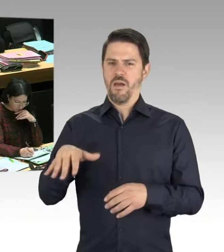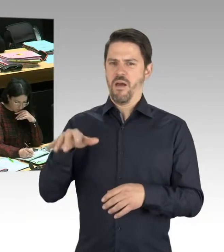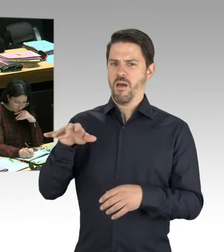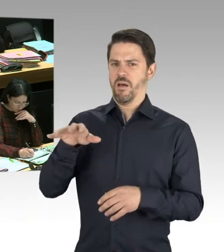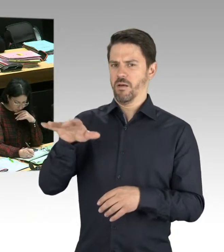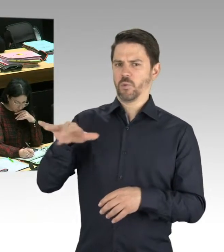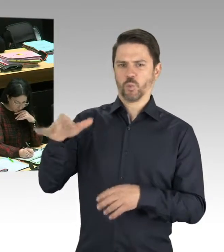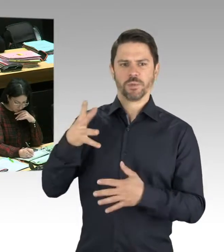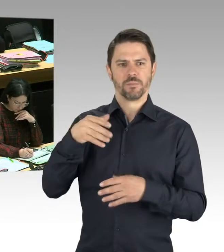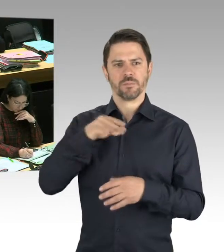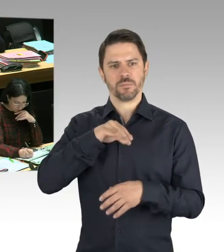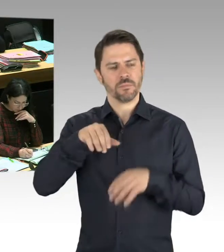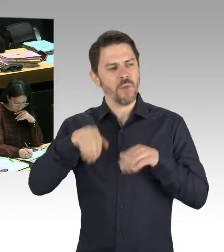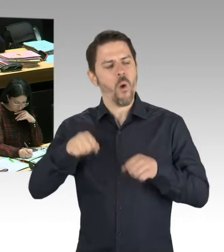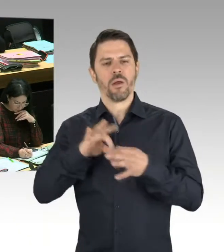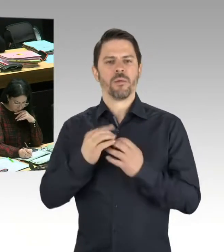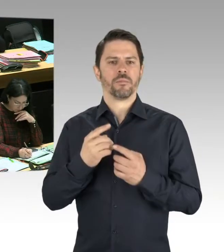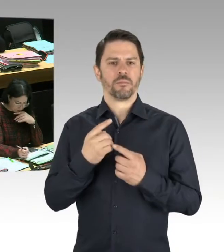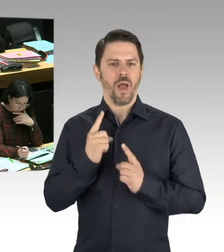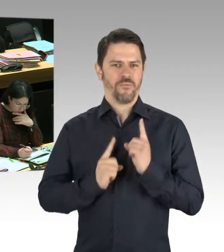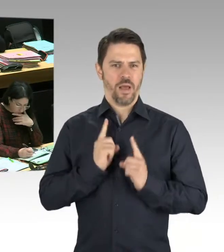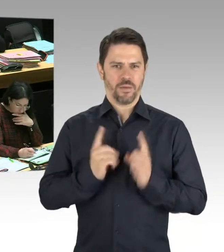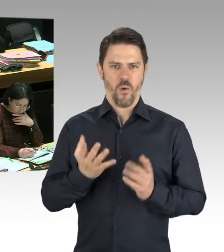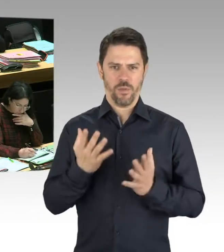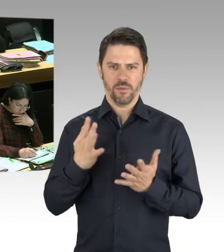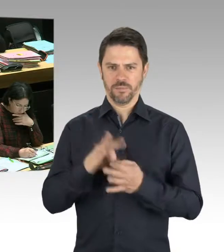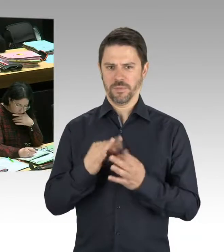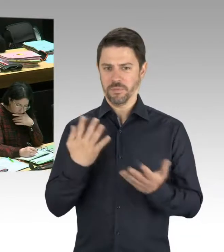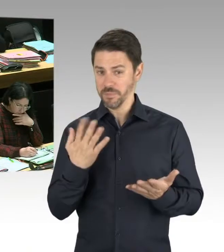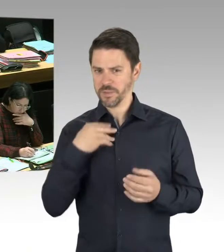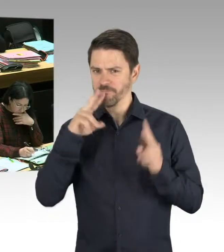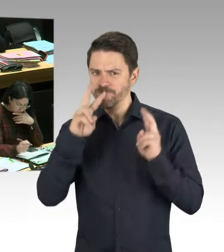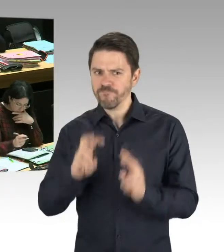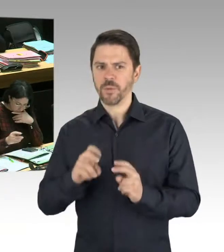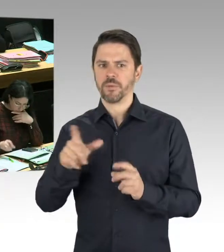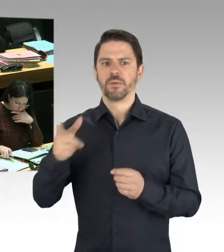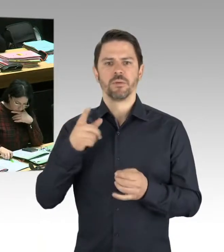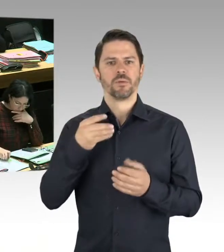durch den polizeilichen Staatsschutz, und auf der anderen Seite durch den Verfassungsschutz zusammenzuführen,